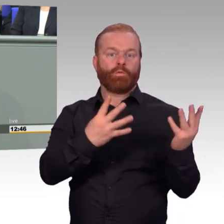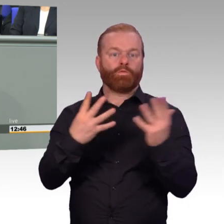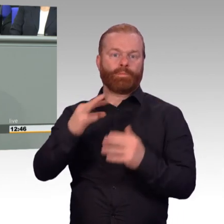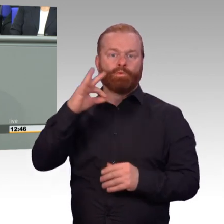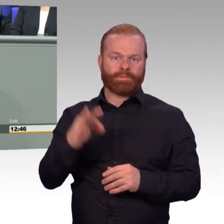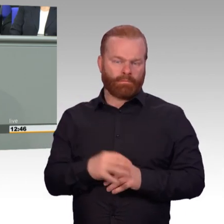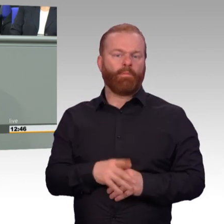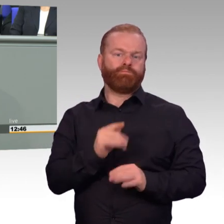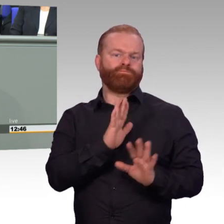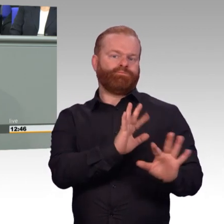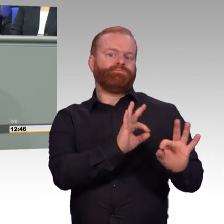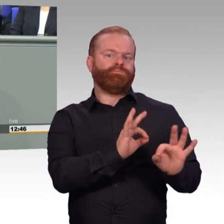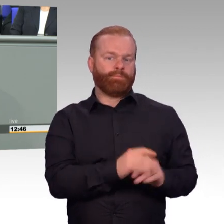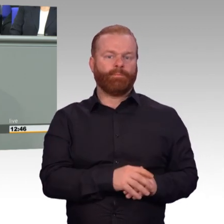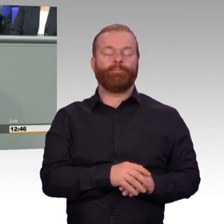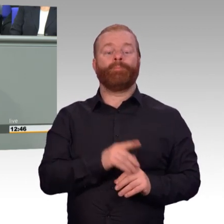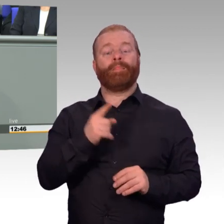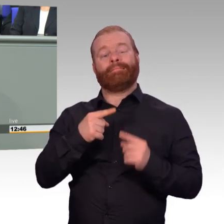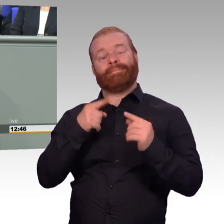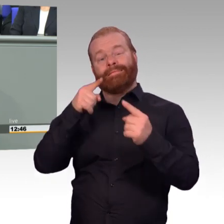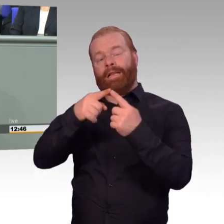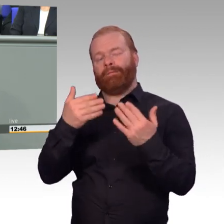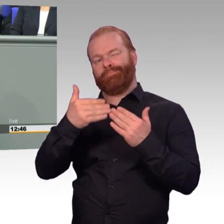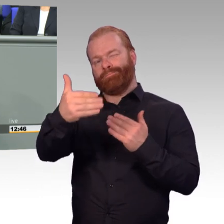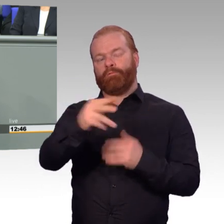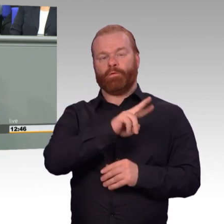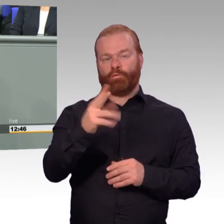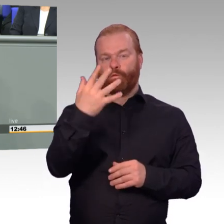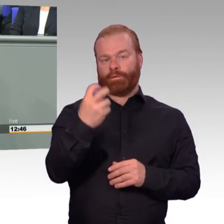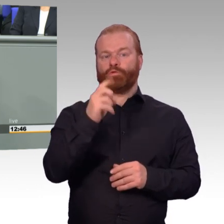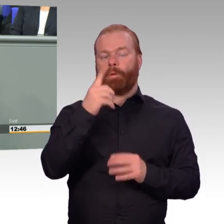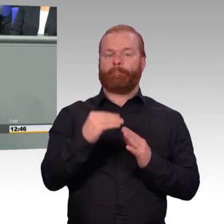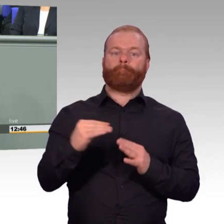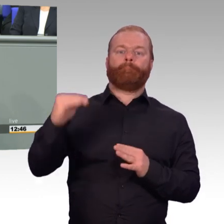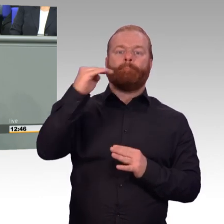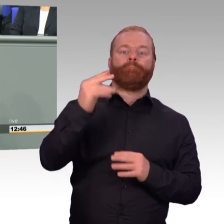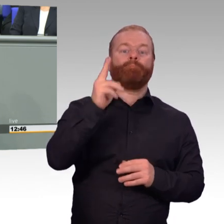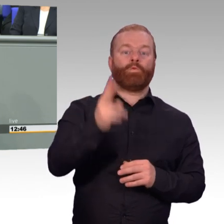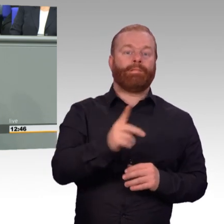das wird eine Herausforderung werden. Wir haben zwar im Moment gut 50.000 Bewerbungen im Jahr.